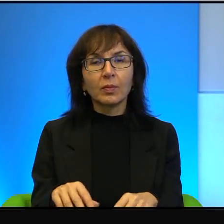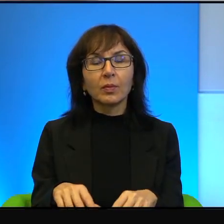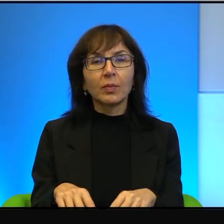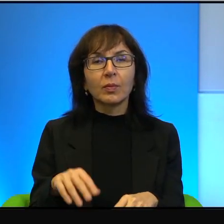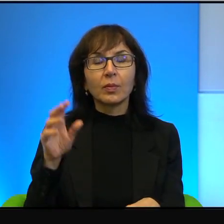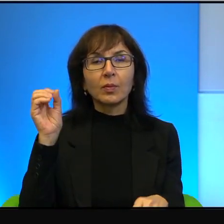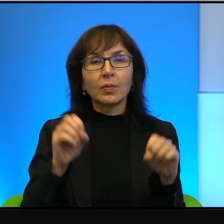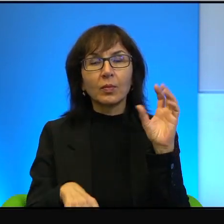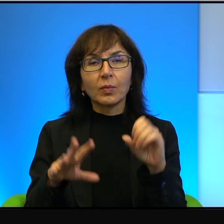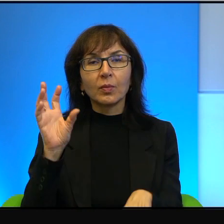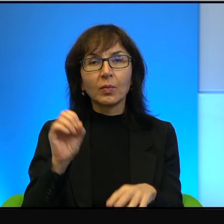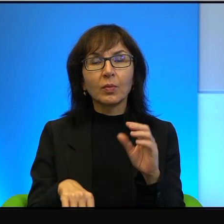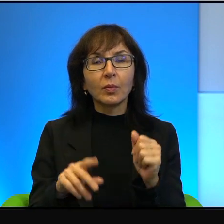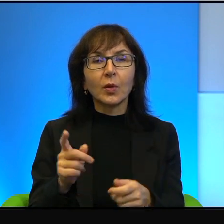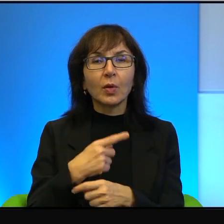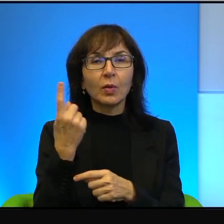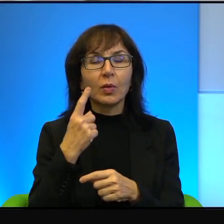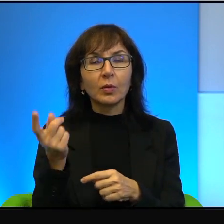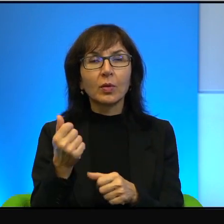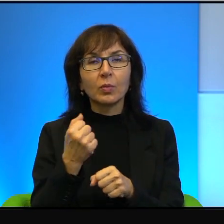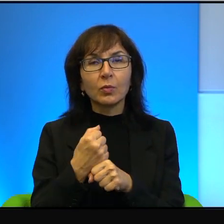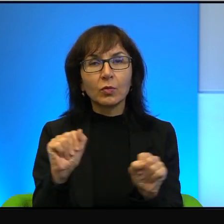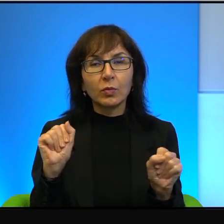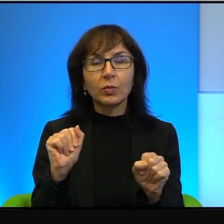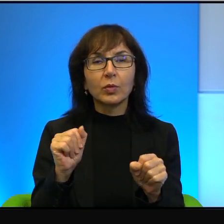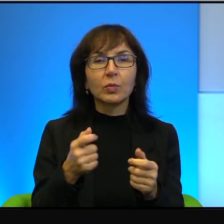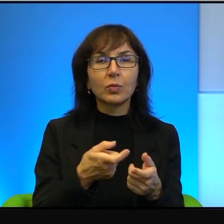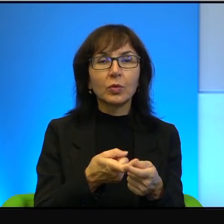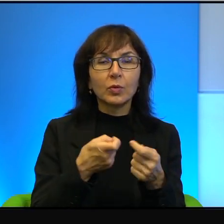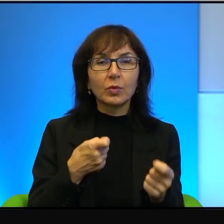a to rakiety, a to jakieś granaty, a to jakieś strzały i tak dalej, i tak dalej.